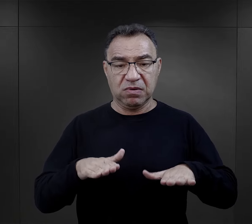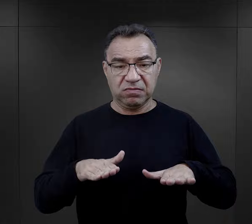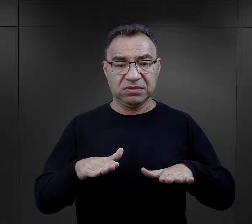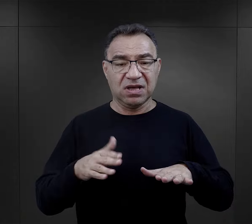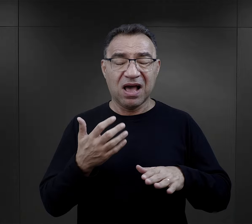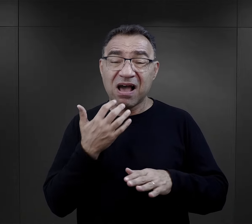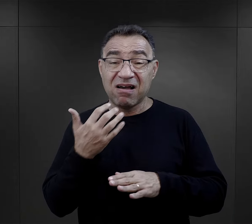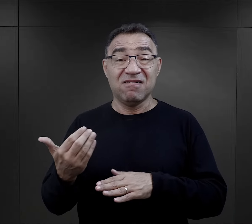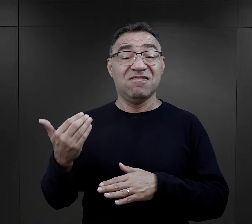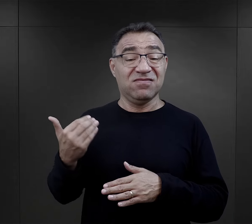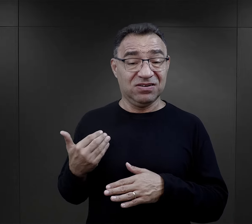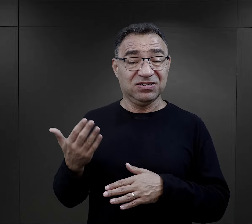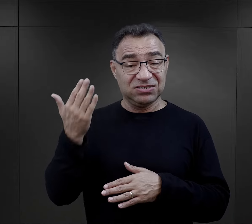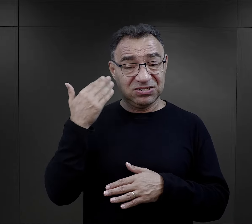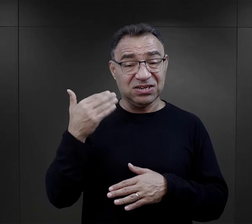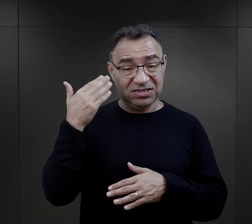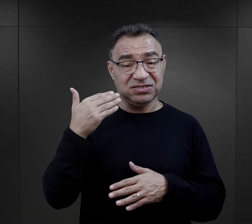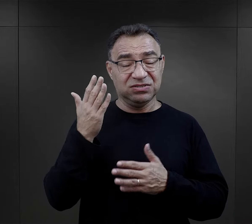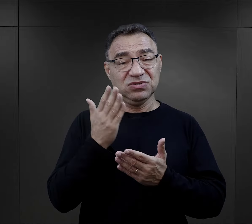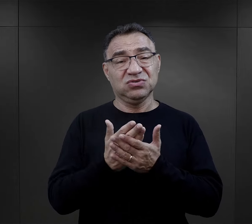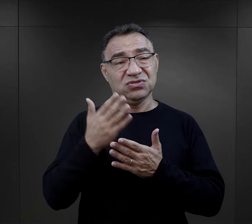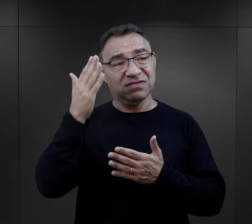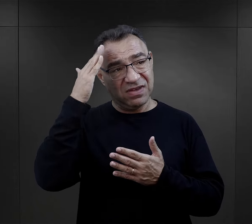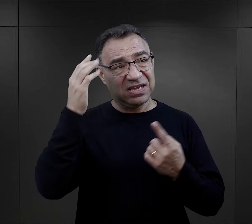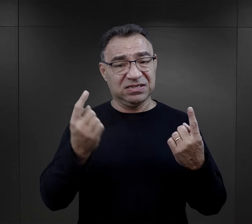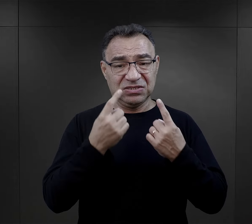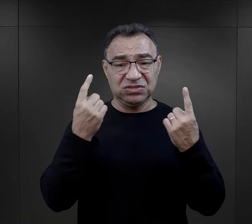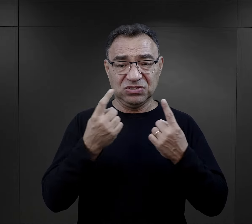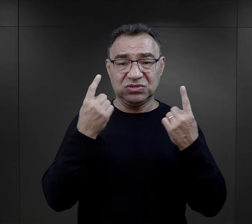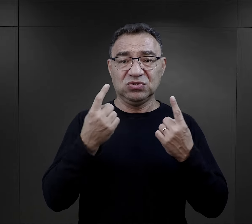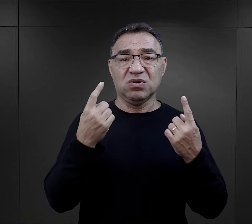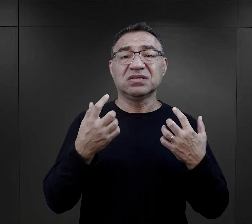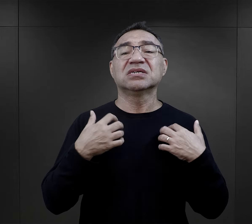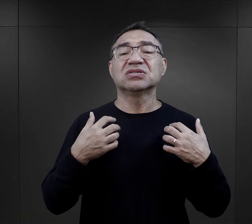natomiast absolutnie nie, jeżeli chodzi o właśnie ten los obozowy.